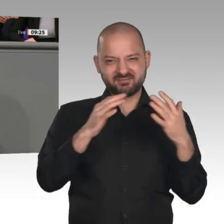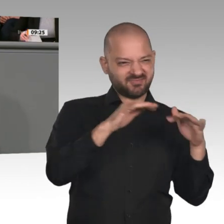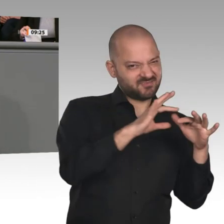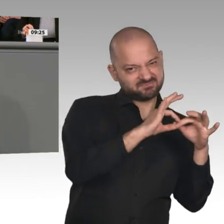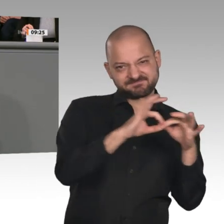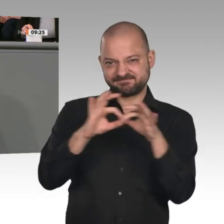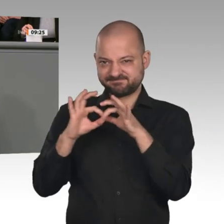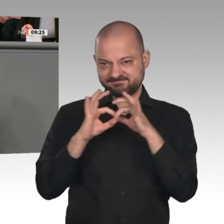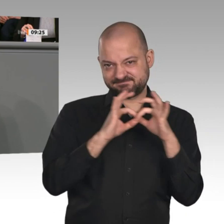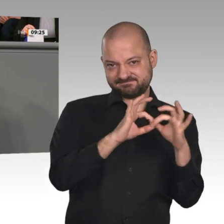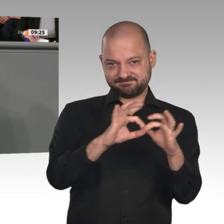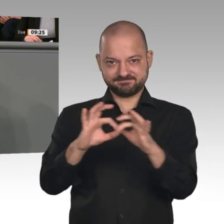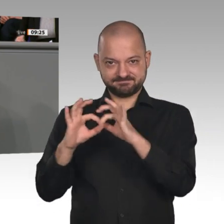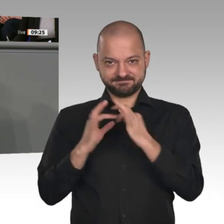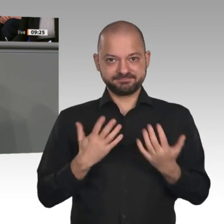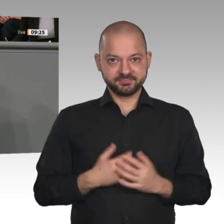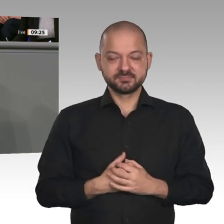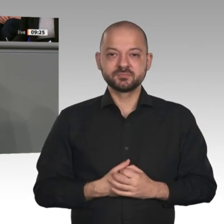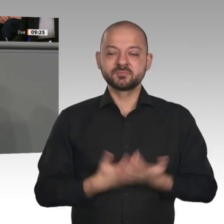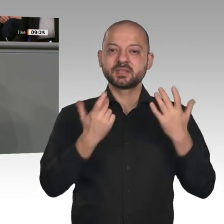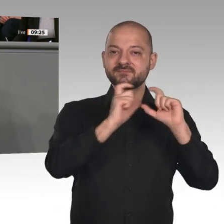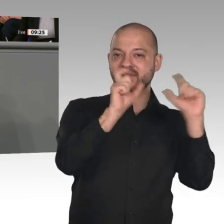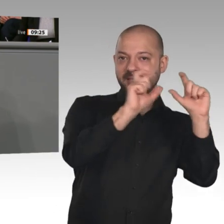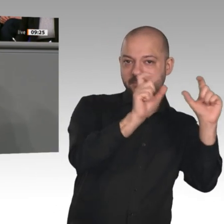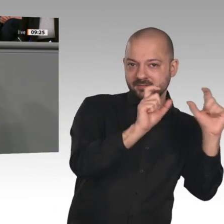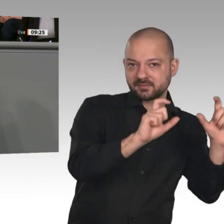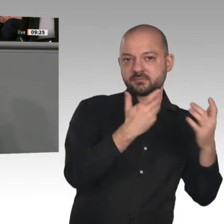die eigentliche Innovationspartnerschaft des kommenden Jahrzehnts. Auch hier hat